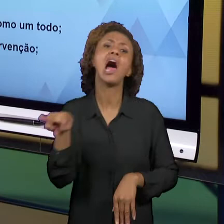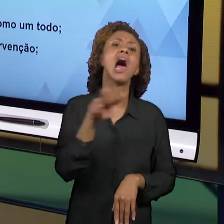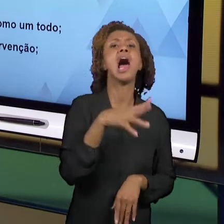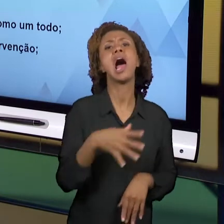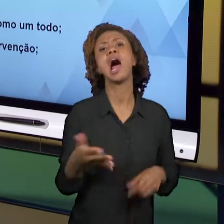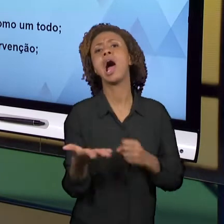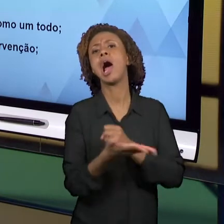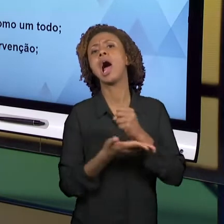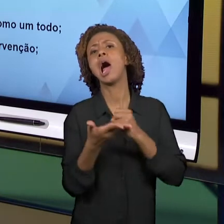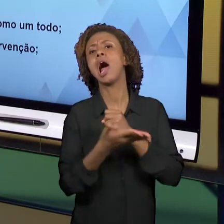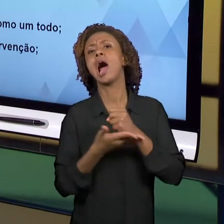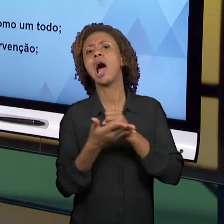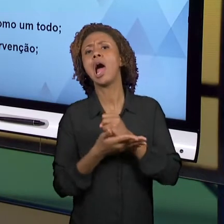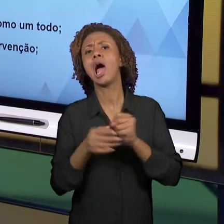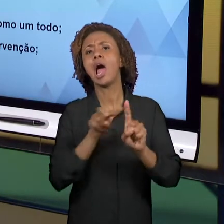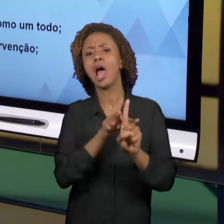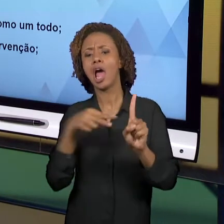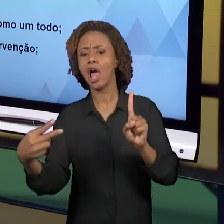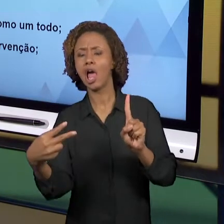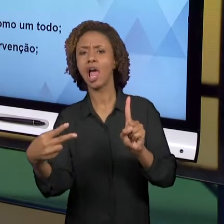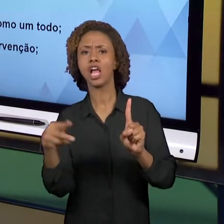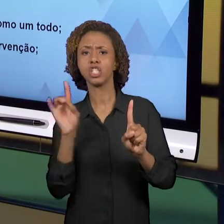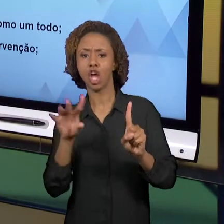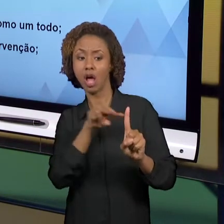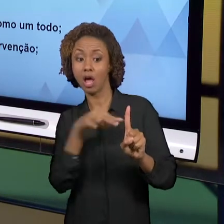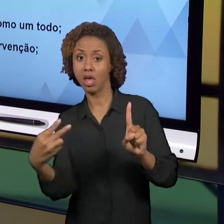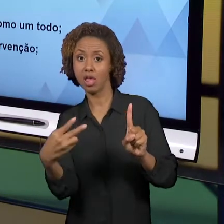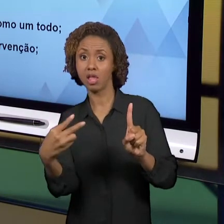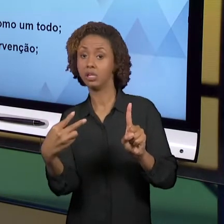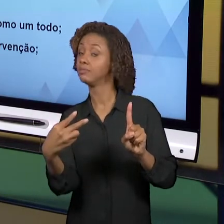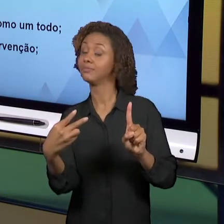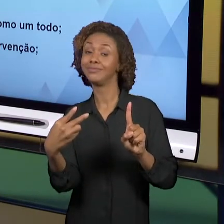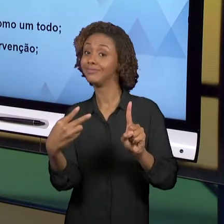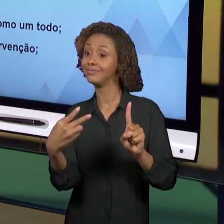PRECISAMOS OLHAR O FENÔMENO EDUCATIVO POR TODOS